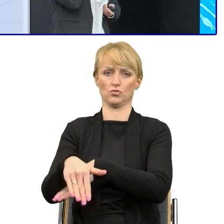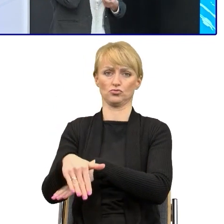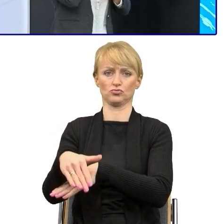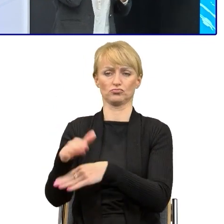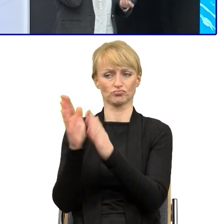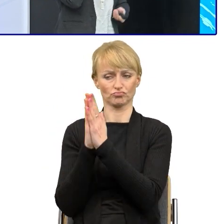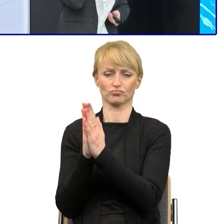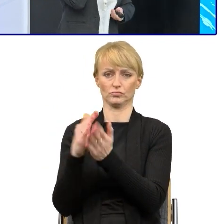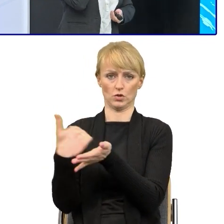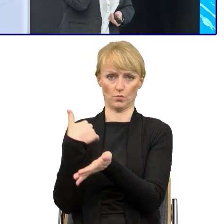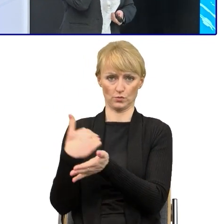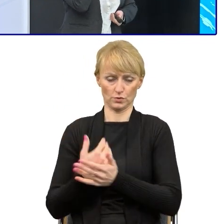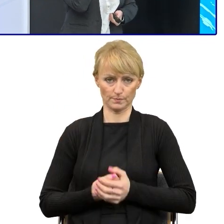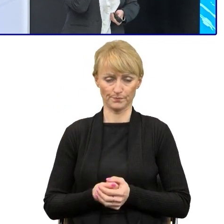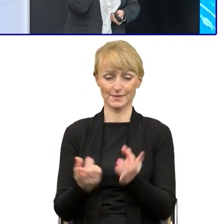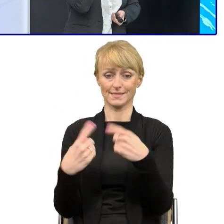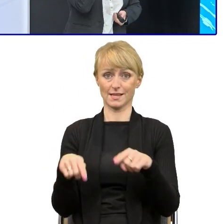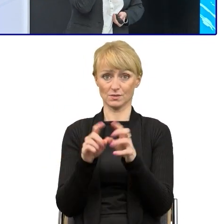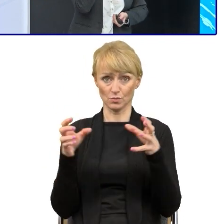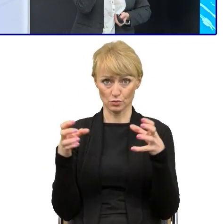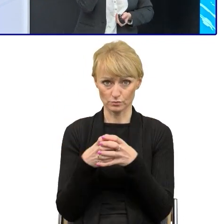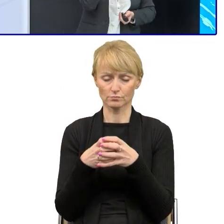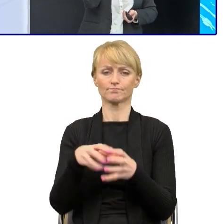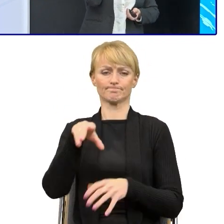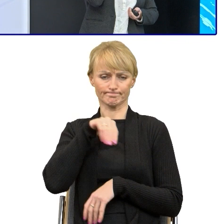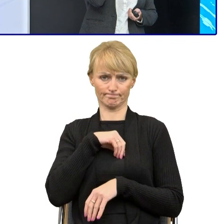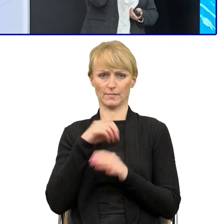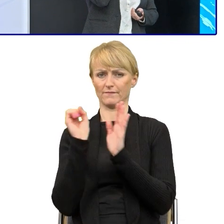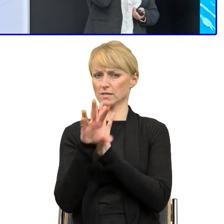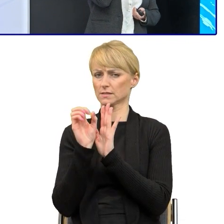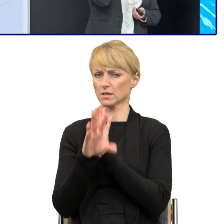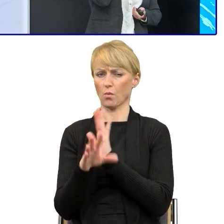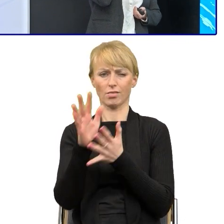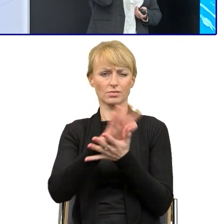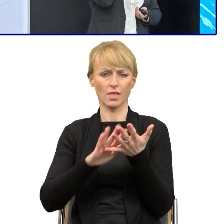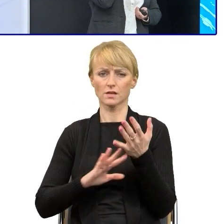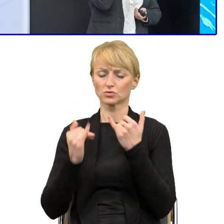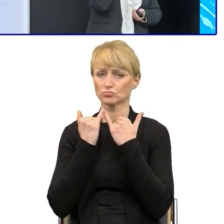Do tego zespołu można przesyłać różnego rodzaju teksty. My zawsze służymy pomocą.